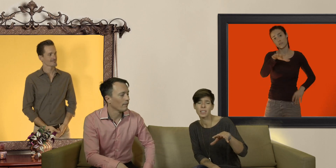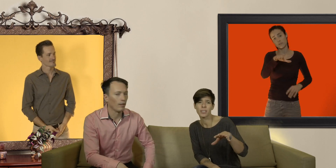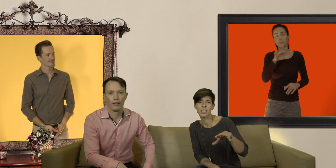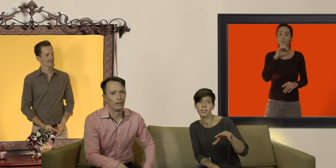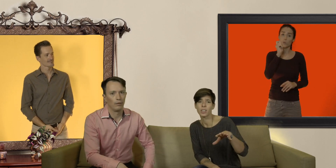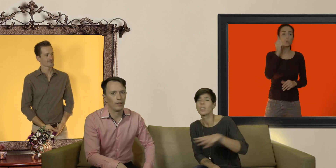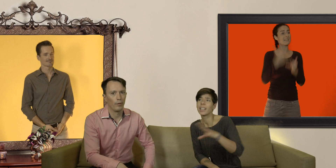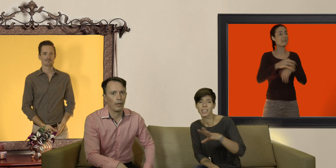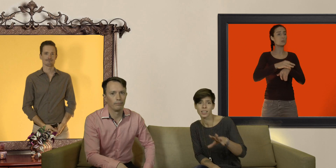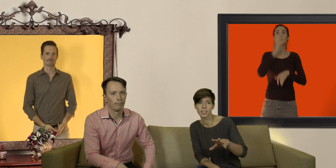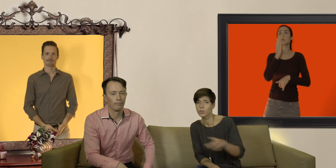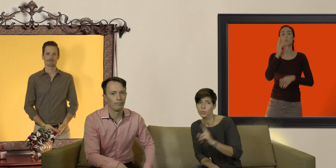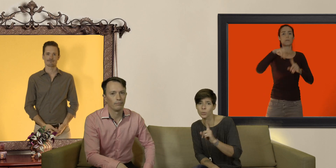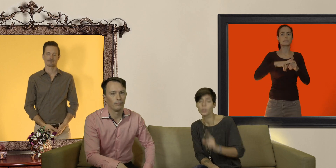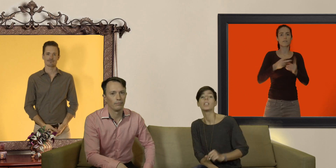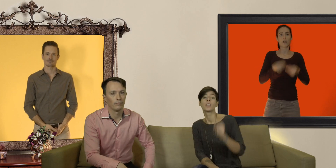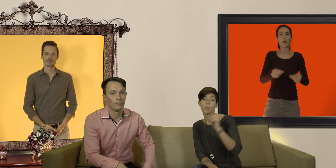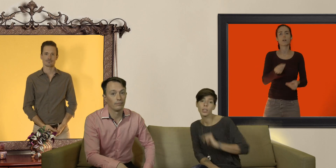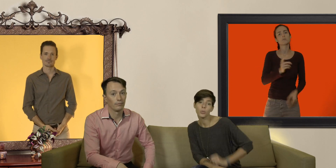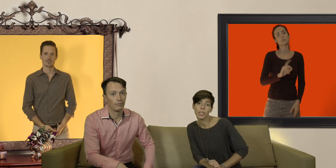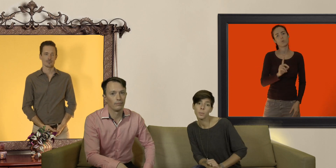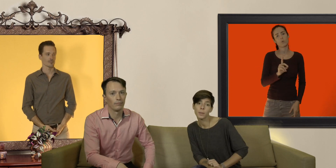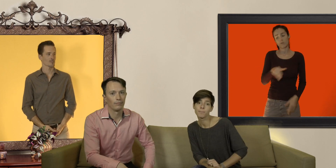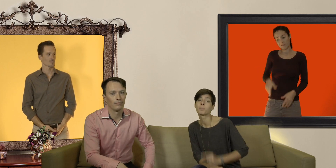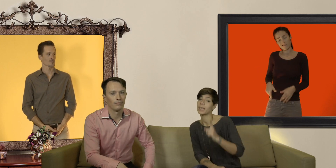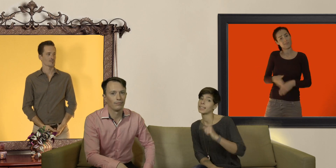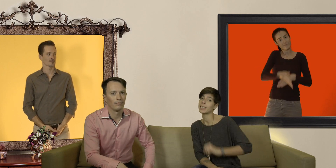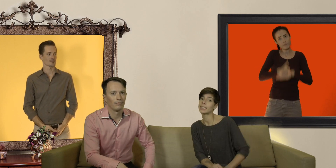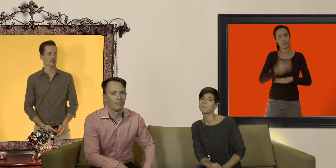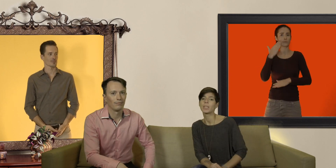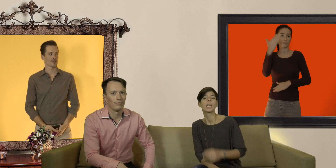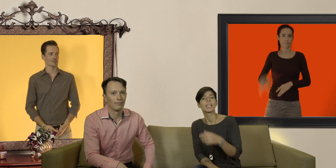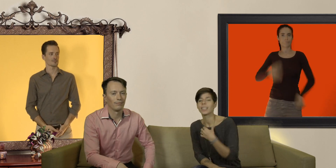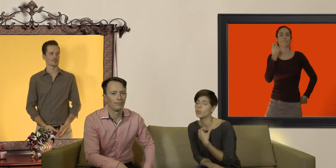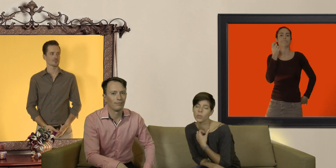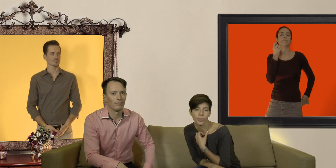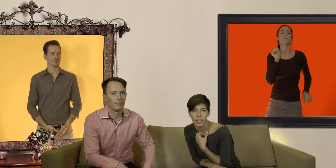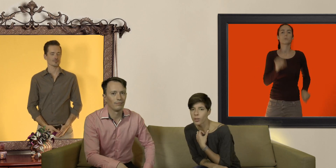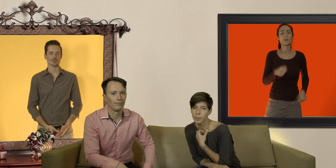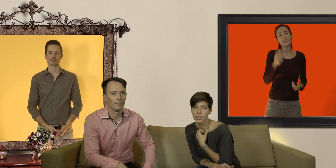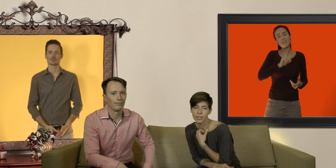de préservatifs à la der non non non soyez toujours équipés, prêts à dégainer et non les filles... avoir un préservatif